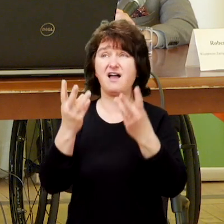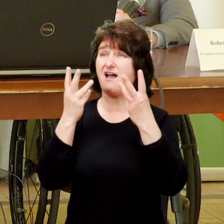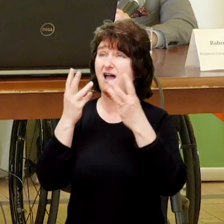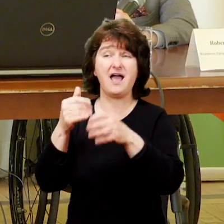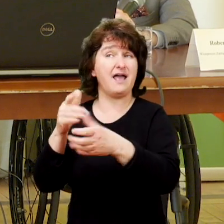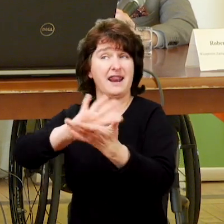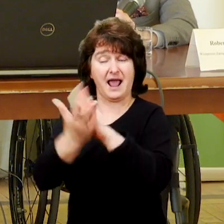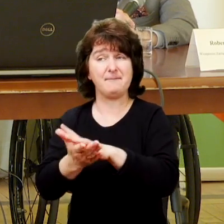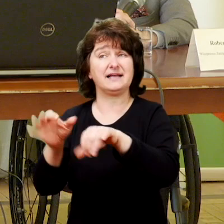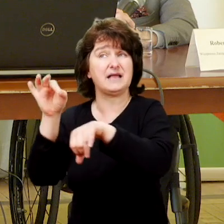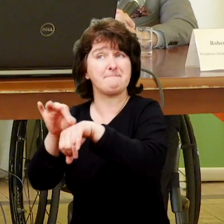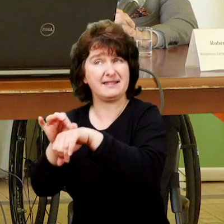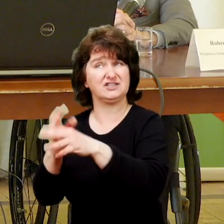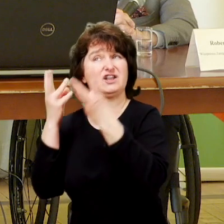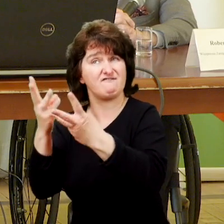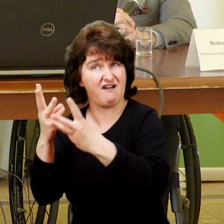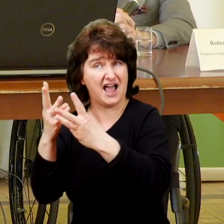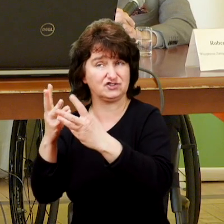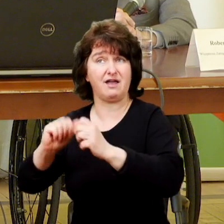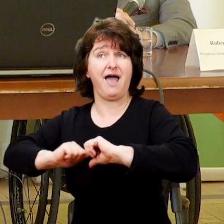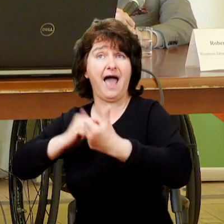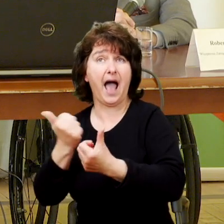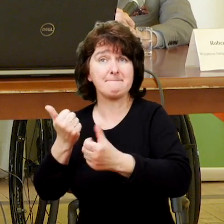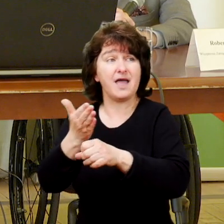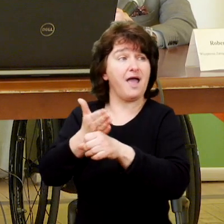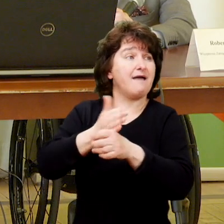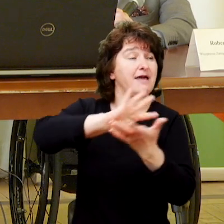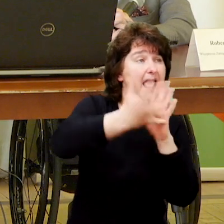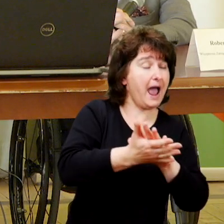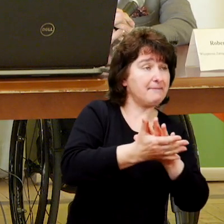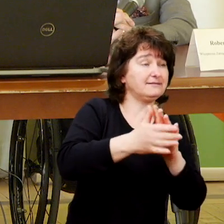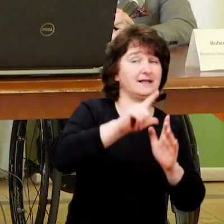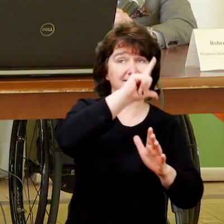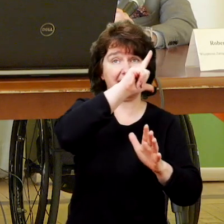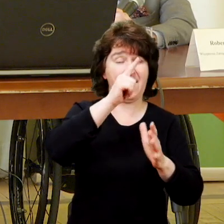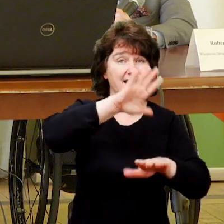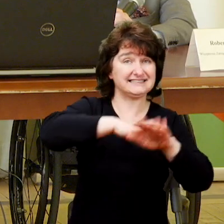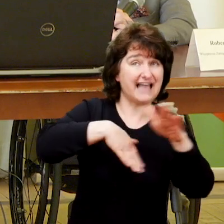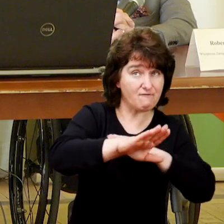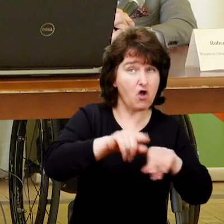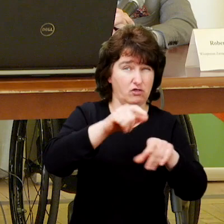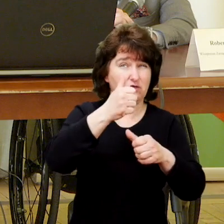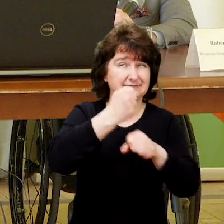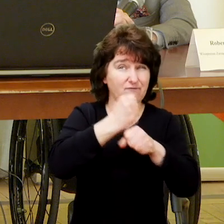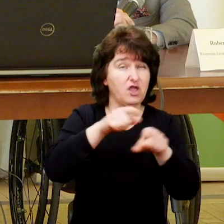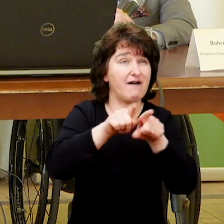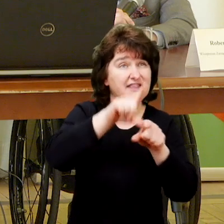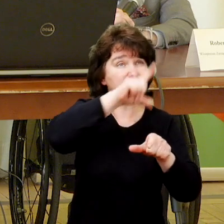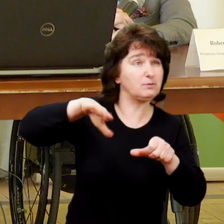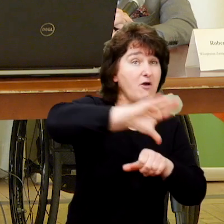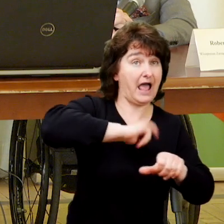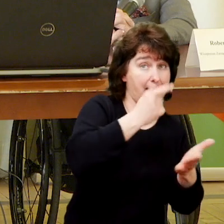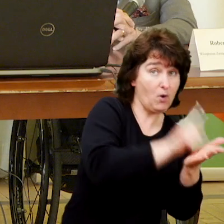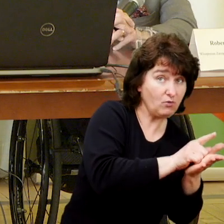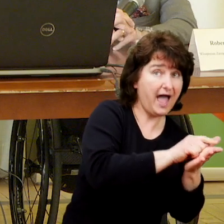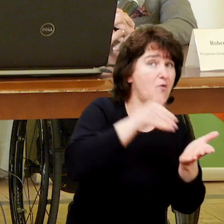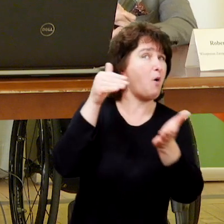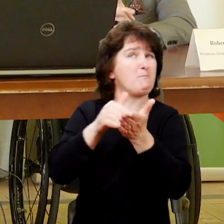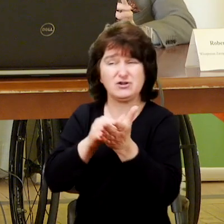żeby te dwie wcześniejsze rehabilitacje mogły być skutecznie wprowadzane i realizowane.